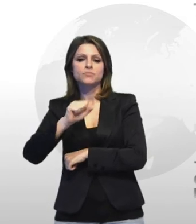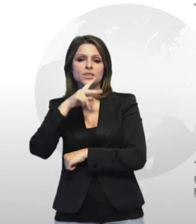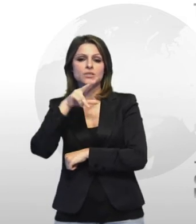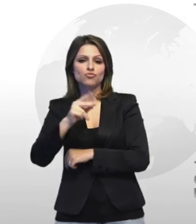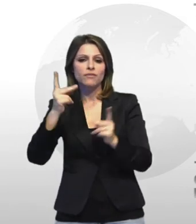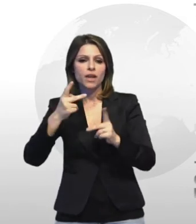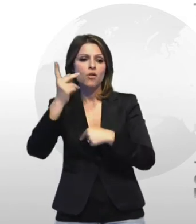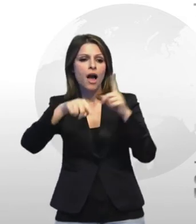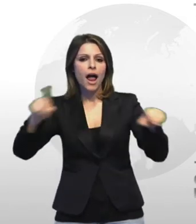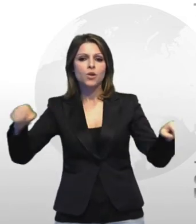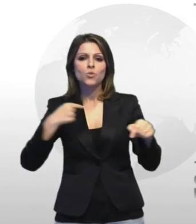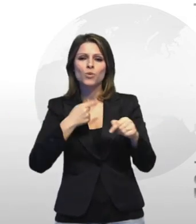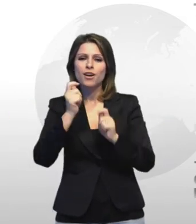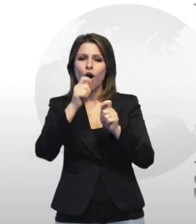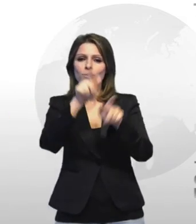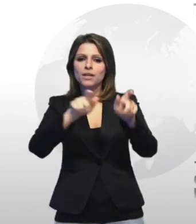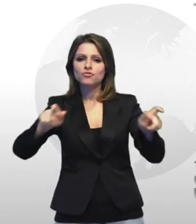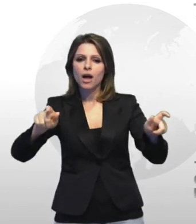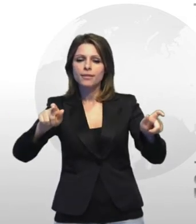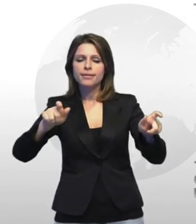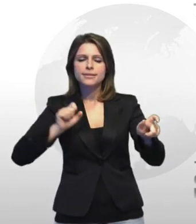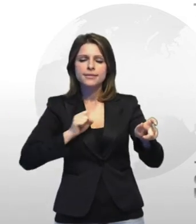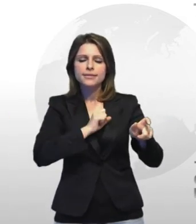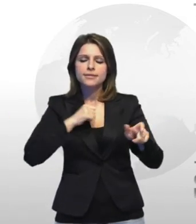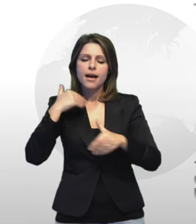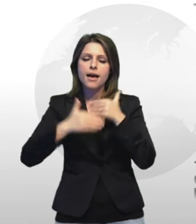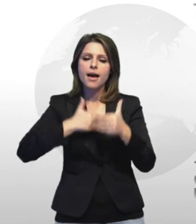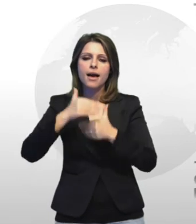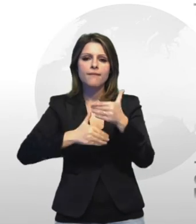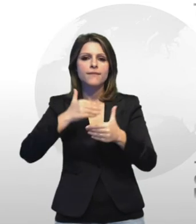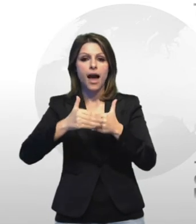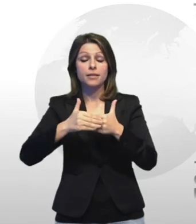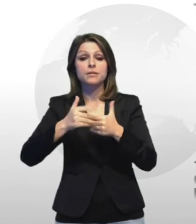che resistono e quelli che invece che sono in tantissimi hanno già bassato la